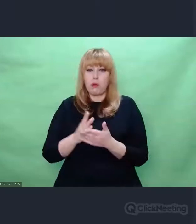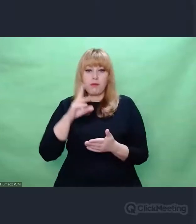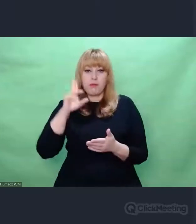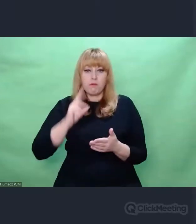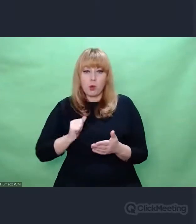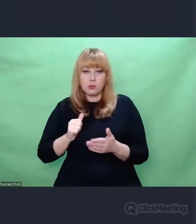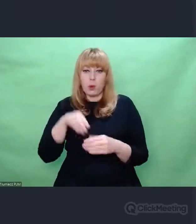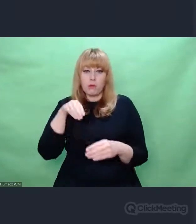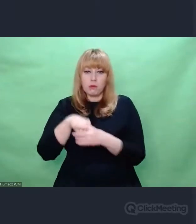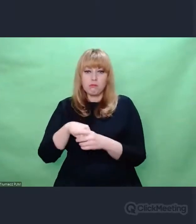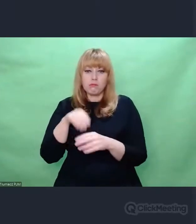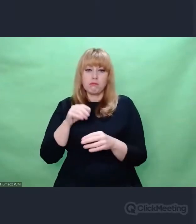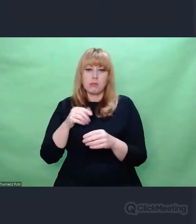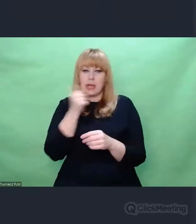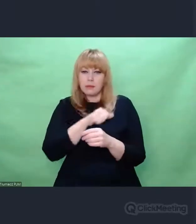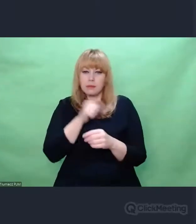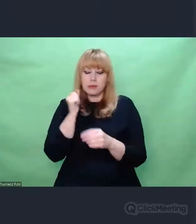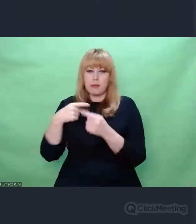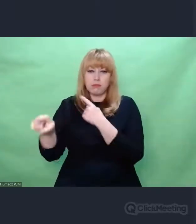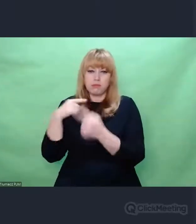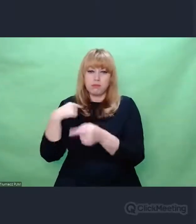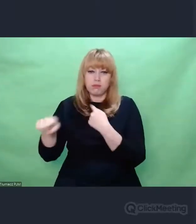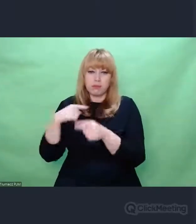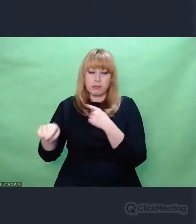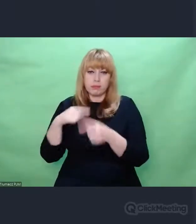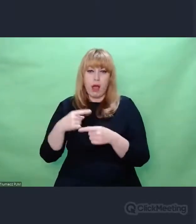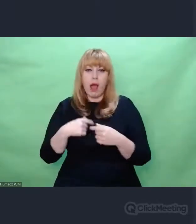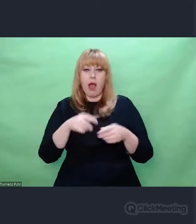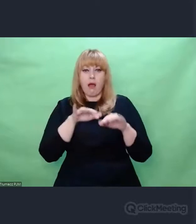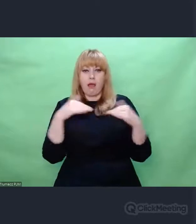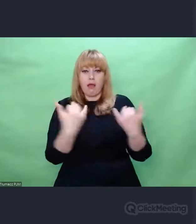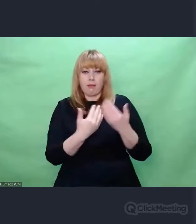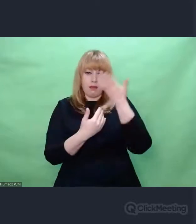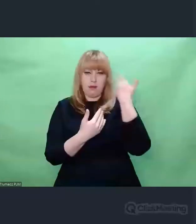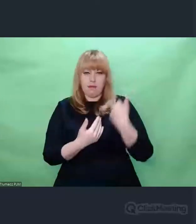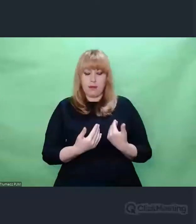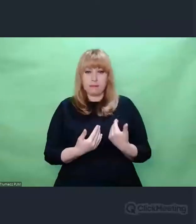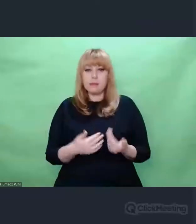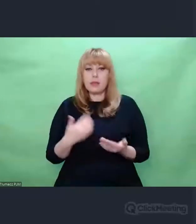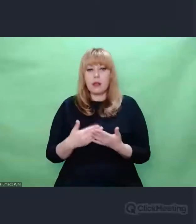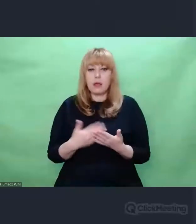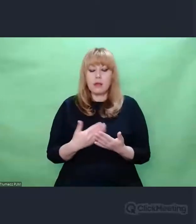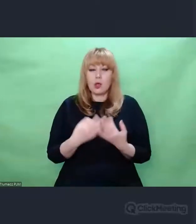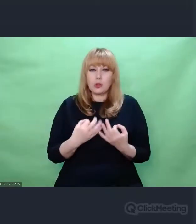Natomiast chciałem z Państwem podzielić się takimi refleksjami